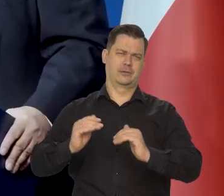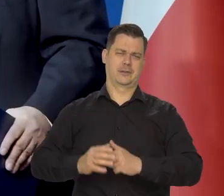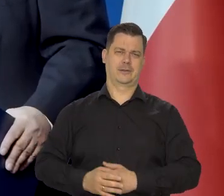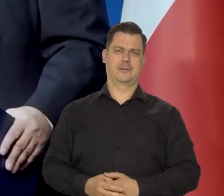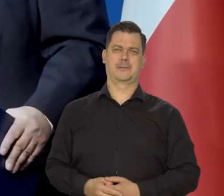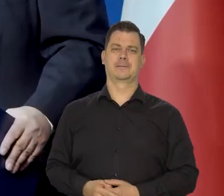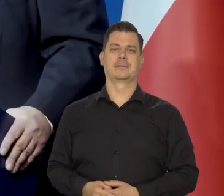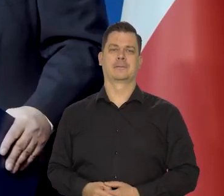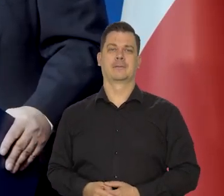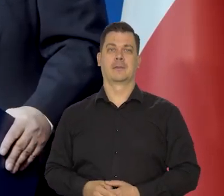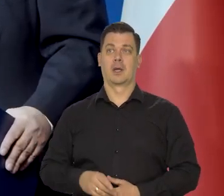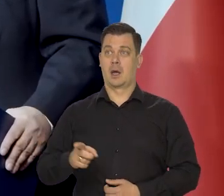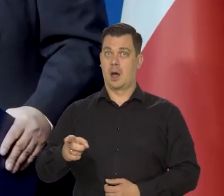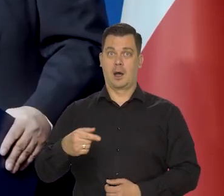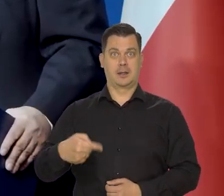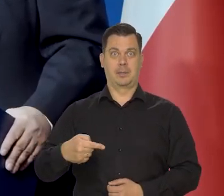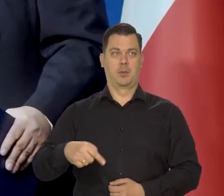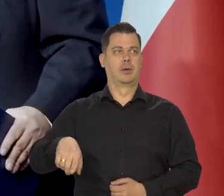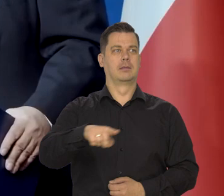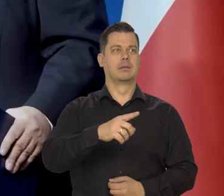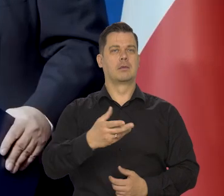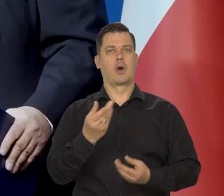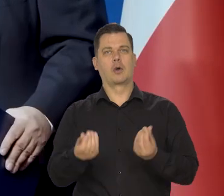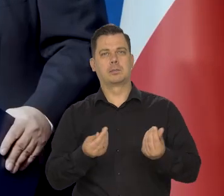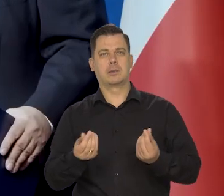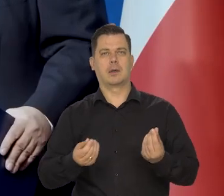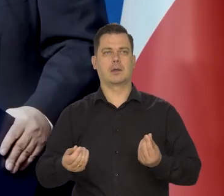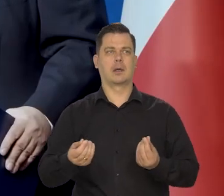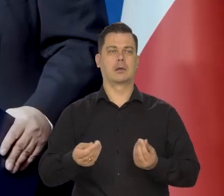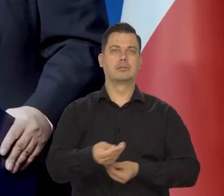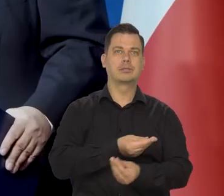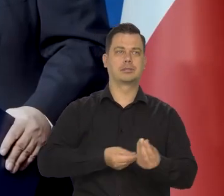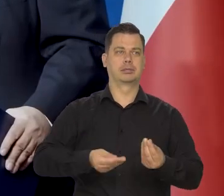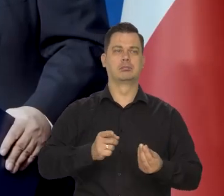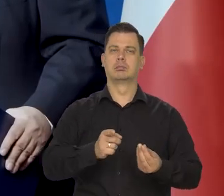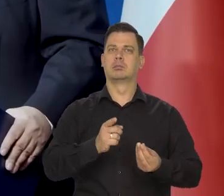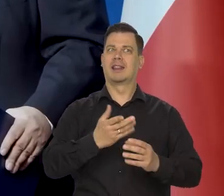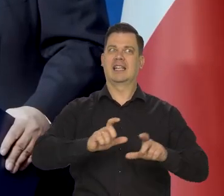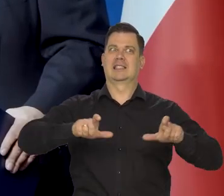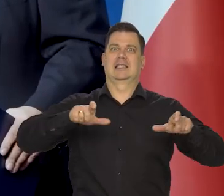Nie tłamsząc jednocześnie nadmiernie społeczeństwa,